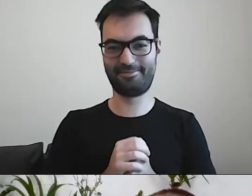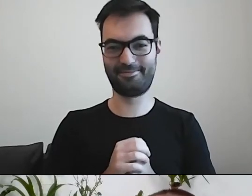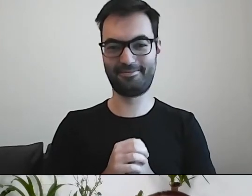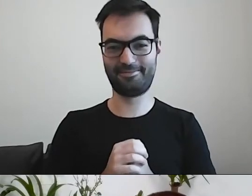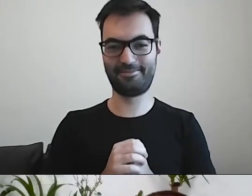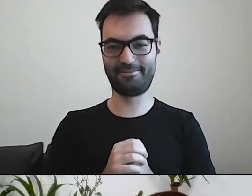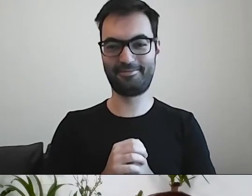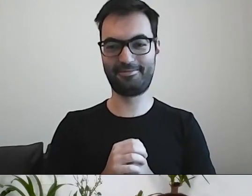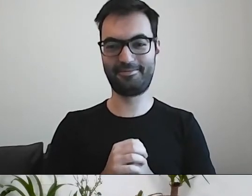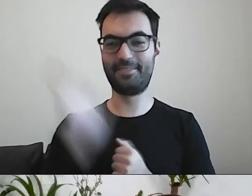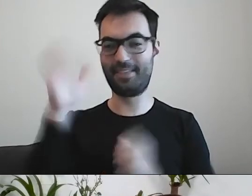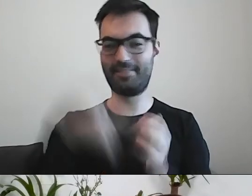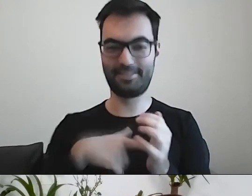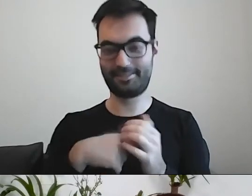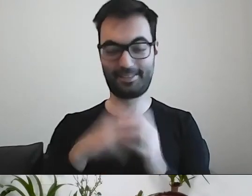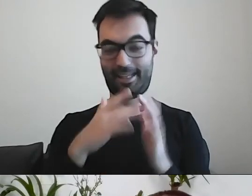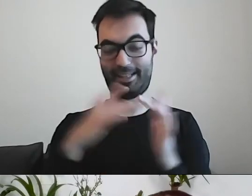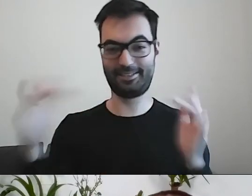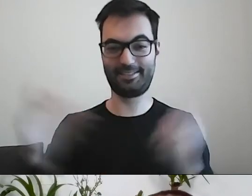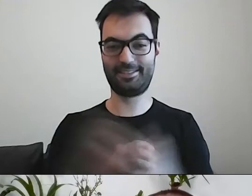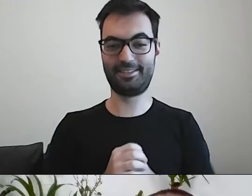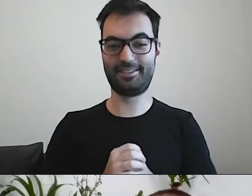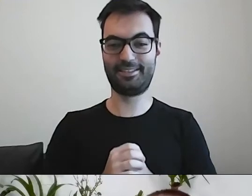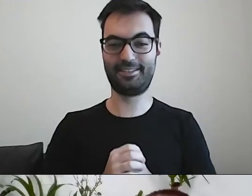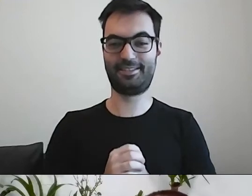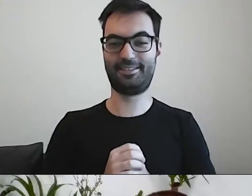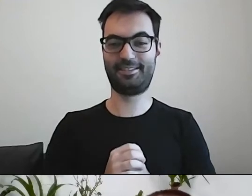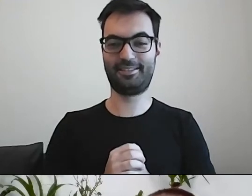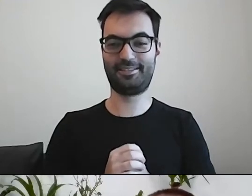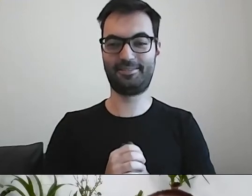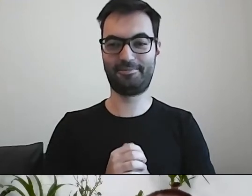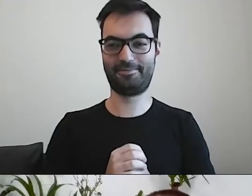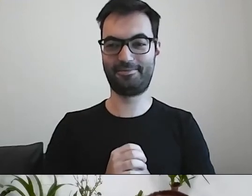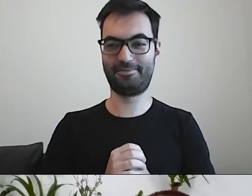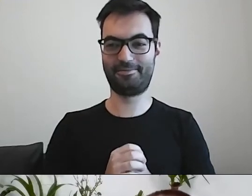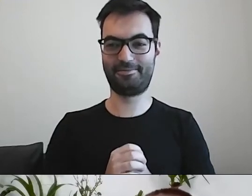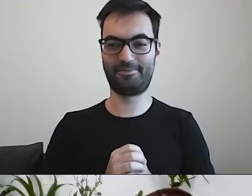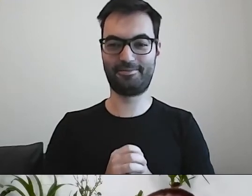Możemy nawet dokonać realizacji nabycia na drodze przeprowadzenia uskutecznionej transakcji kupna-sprzedaży.